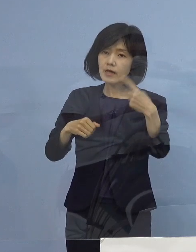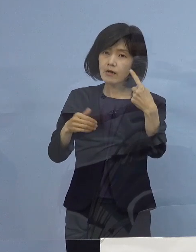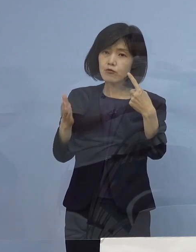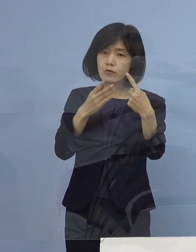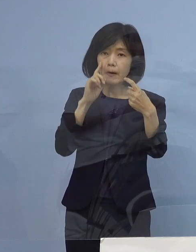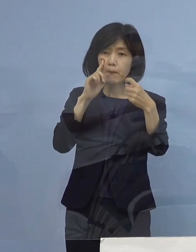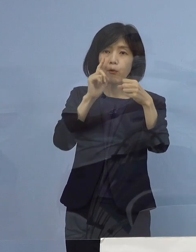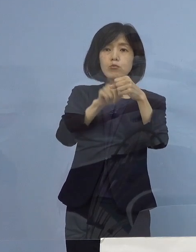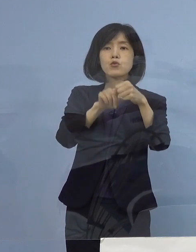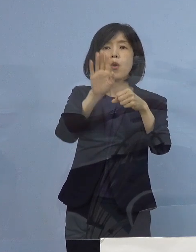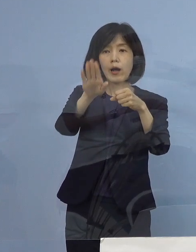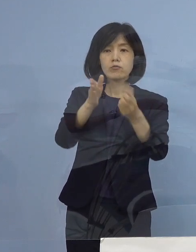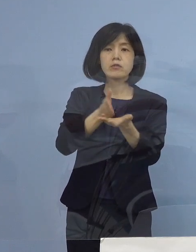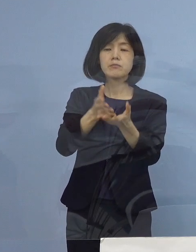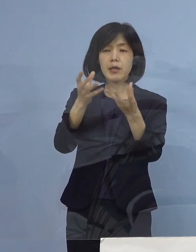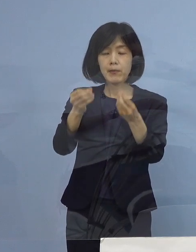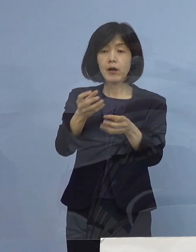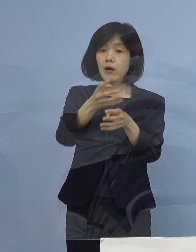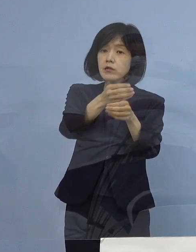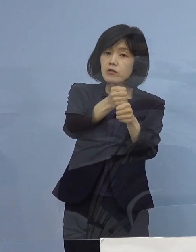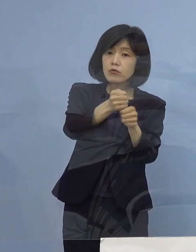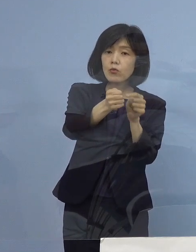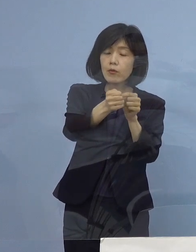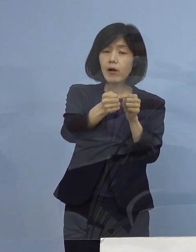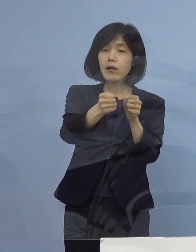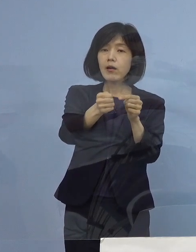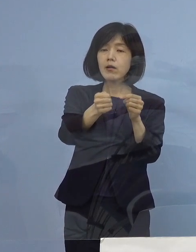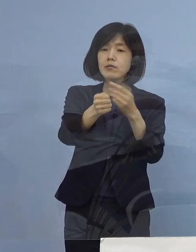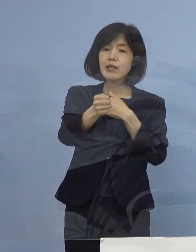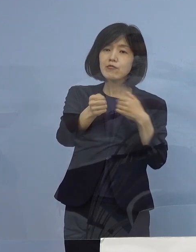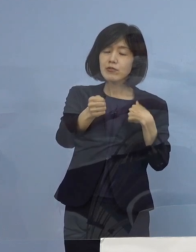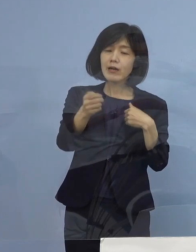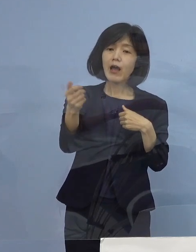そして時期については なるべく早く対応ということで